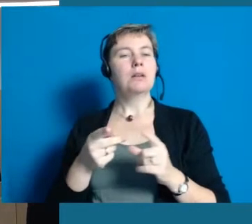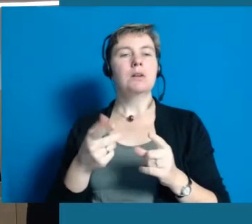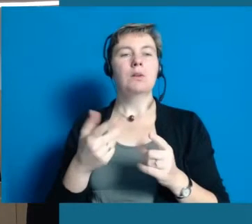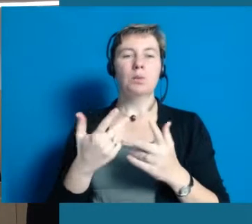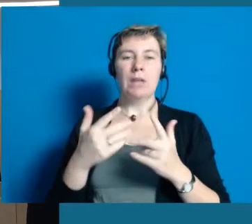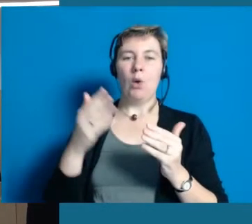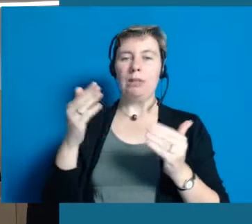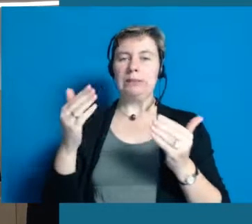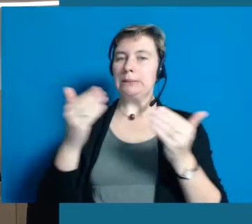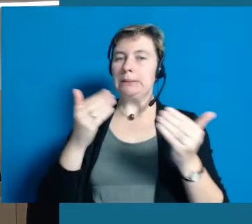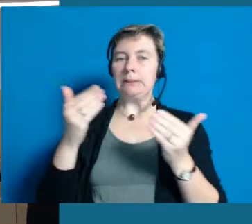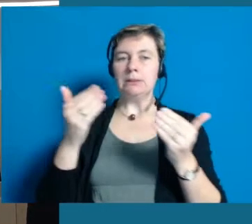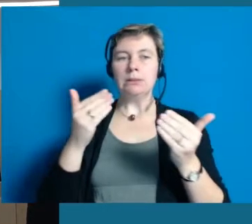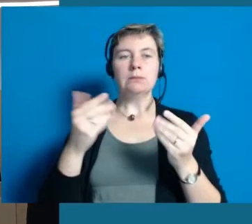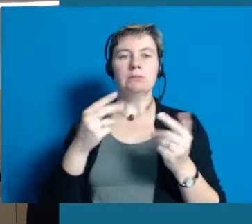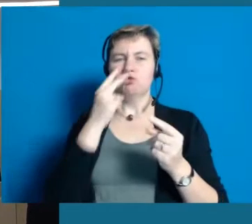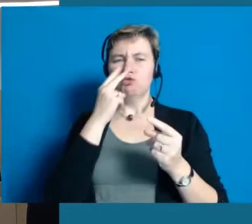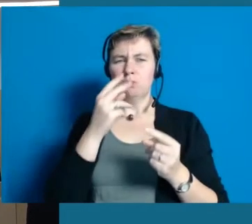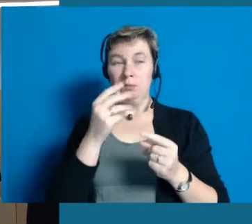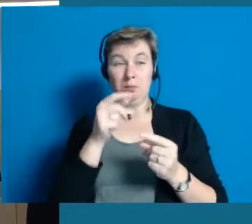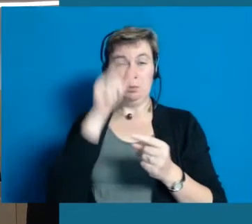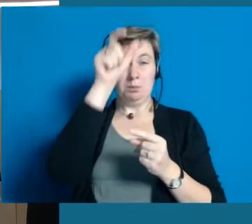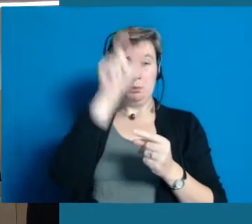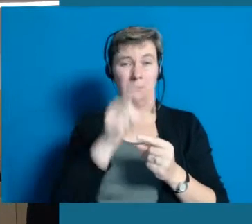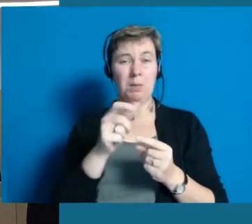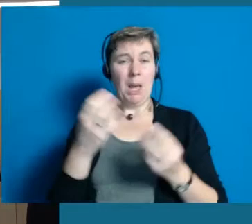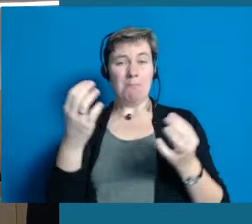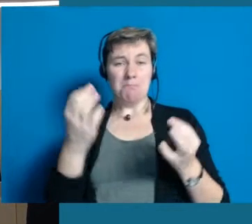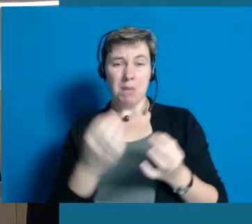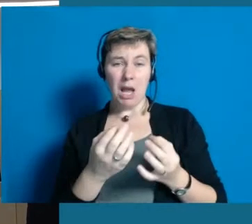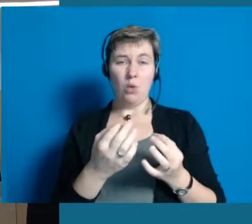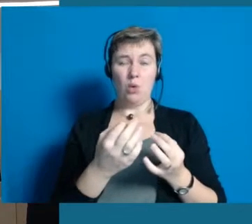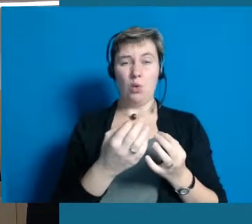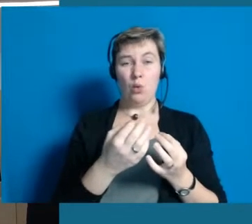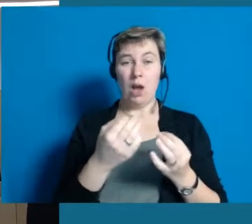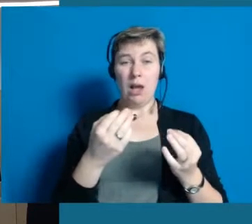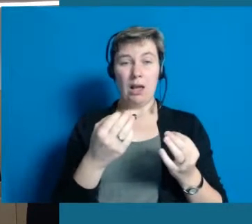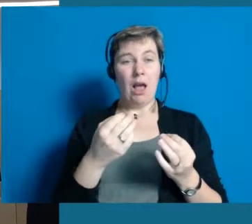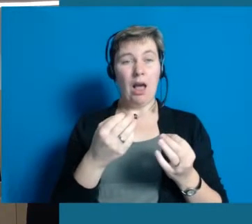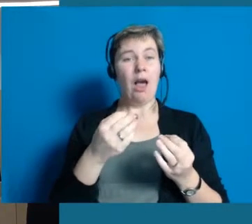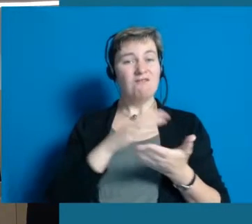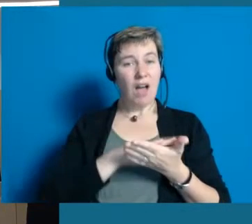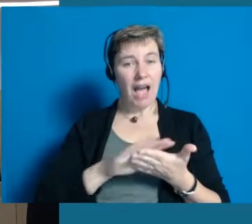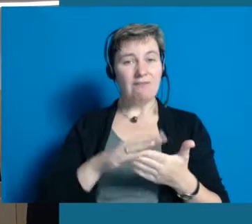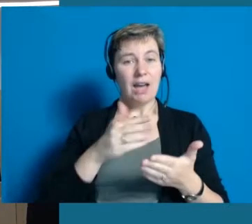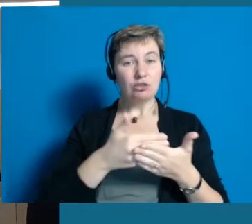wo ich wissen muss, hier braucht ein Mensch die vereinfachte Verwaltungssprache